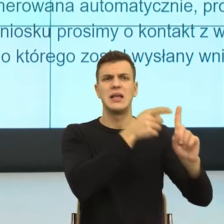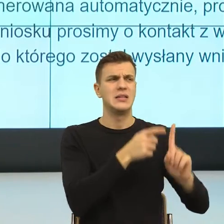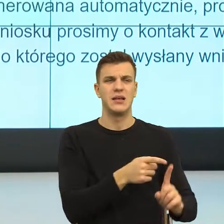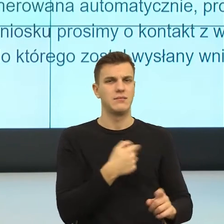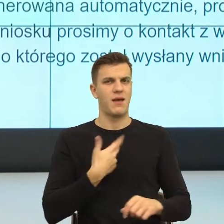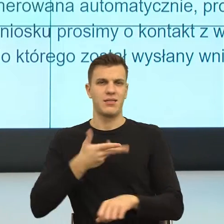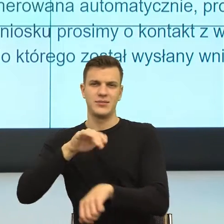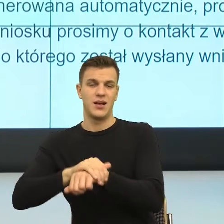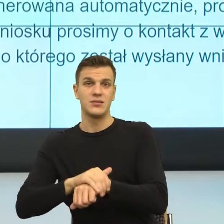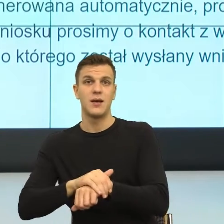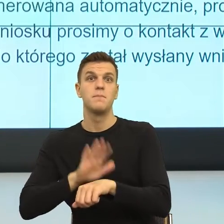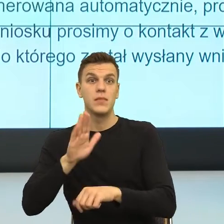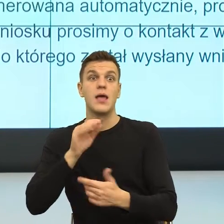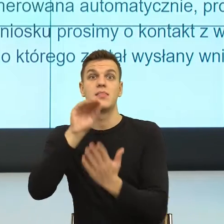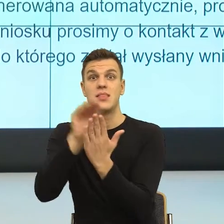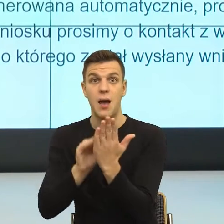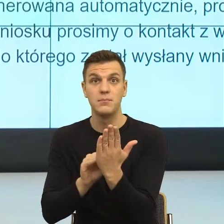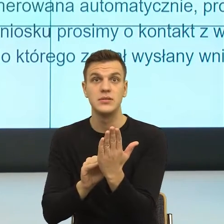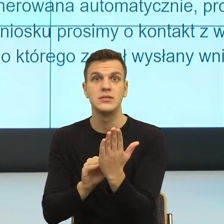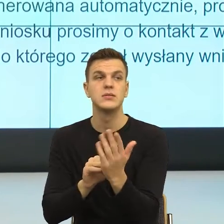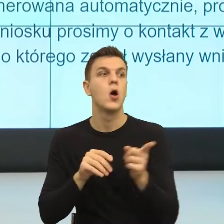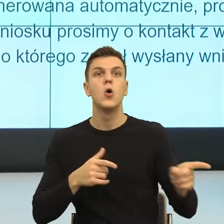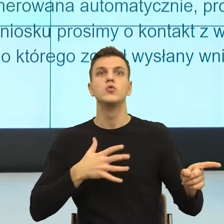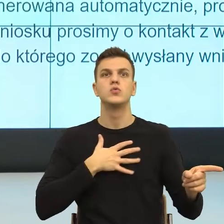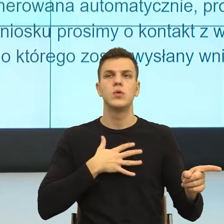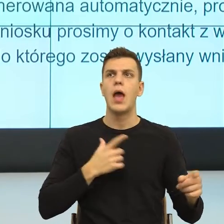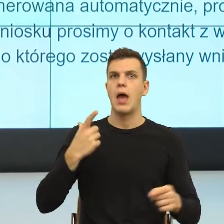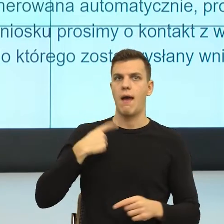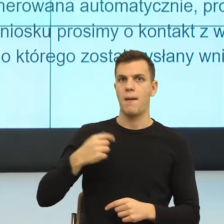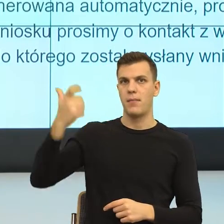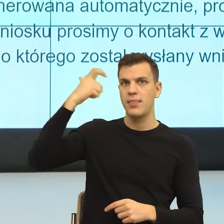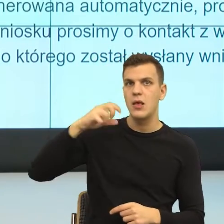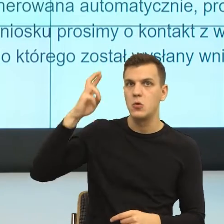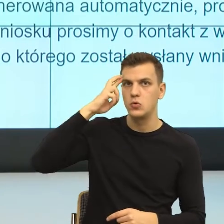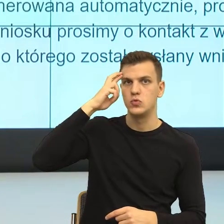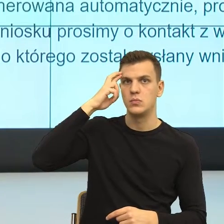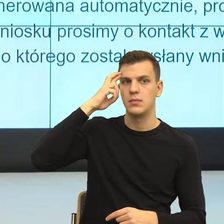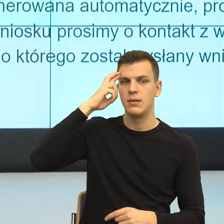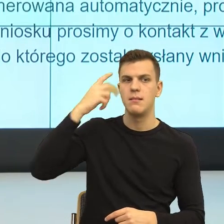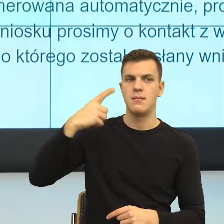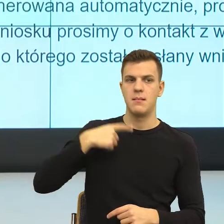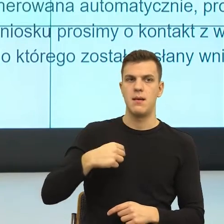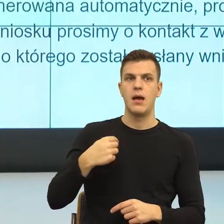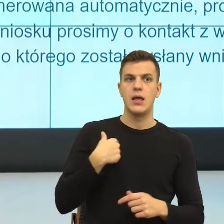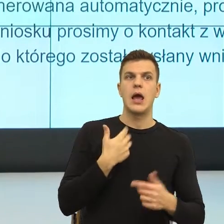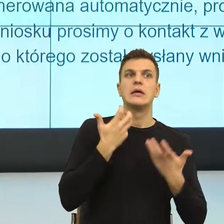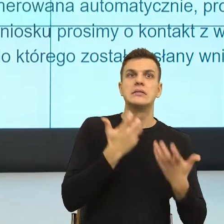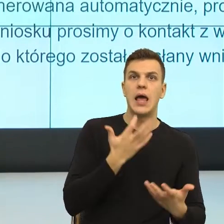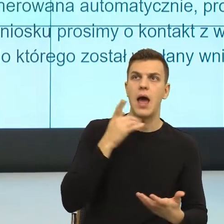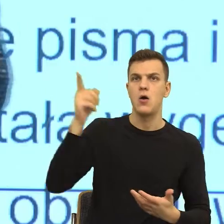ma poczucie, że ja przynajmniej widzę jakby jego punkt widzenia. To ładnie w psychologii nazywamy mentalizacją, ale to termin